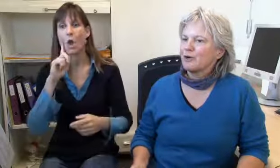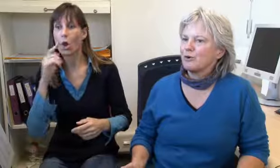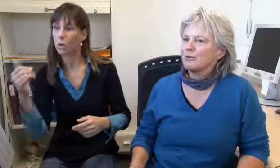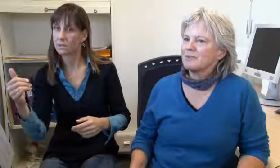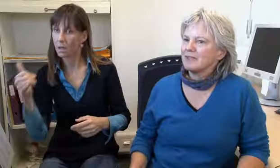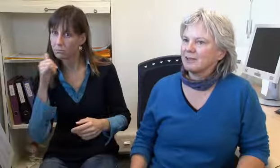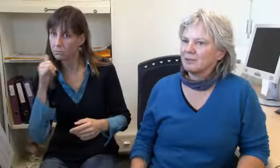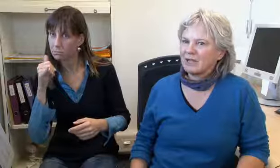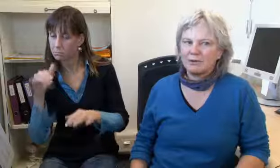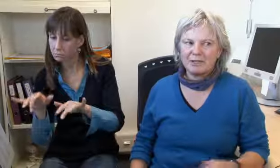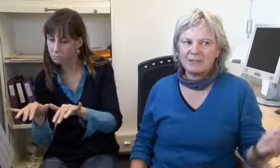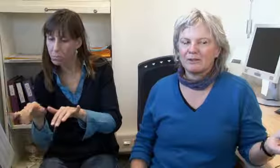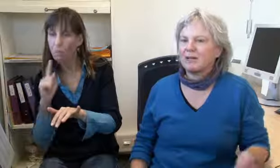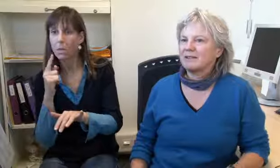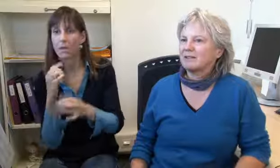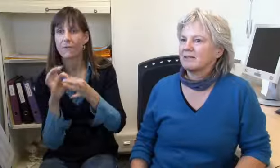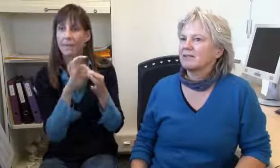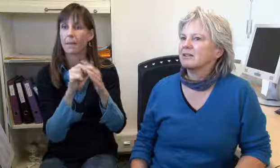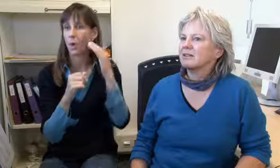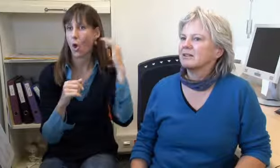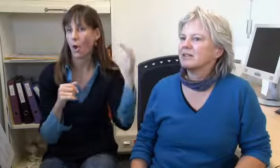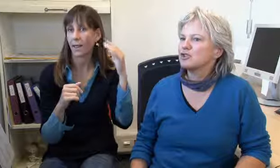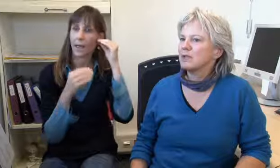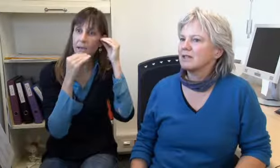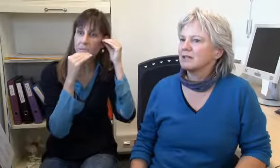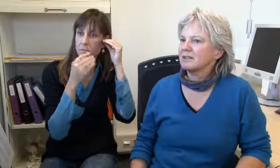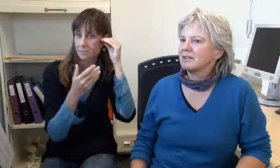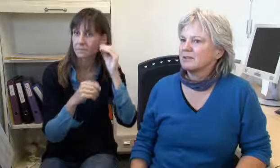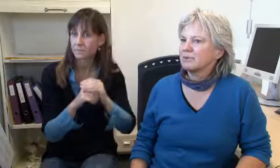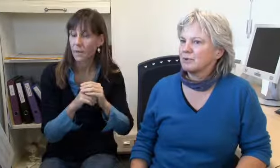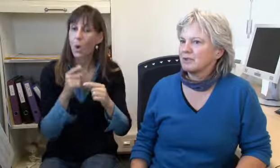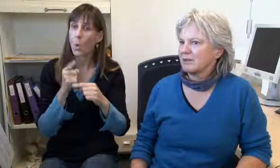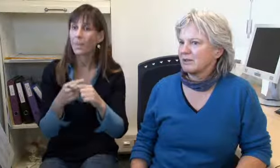verbinde Gehörlose mit Hörenden